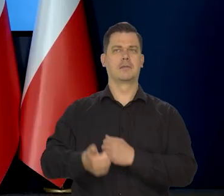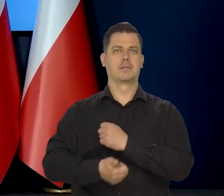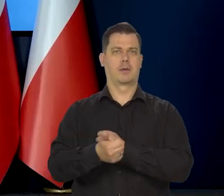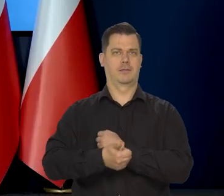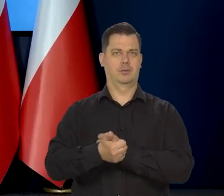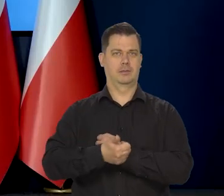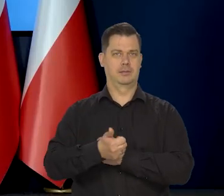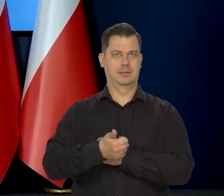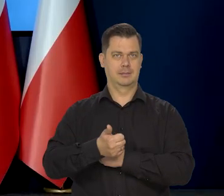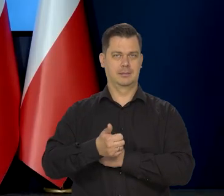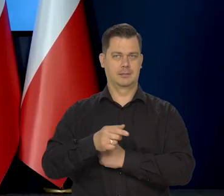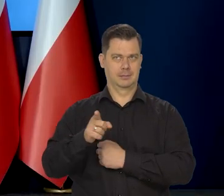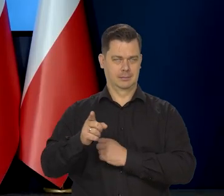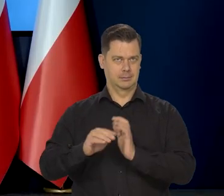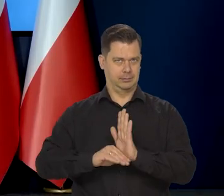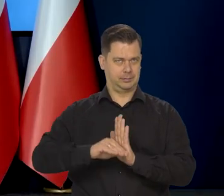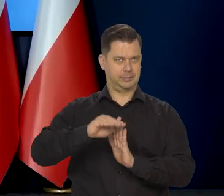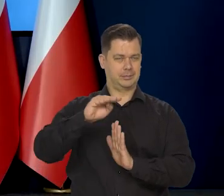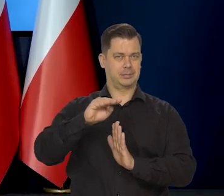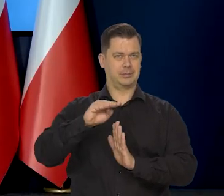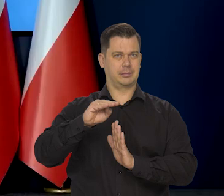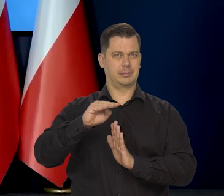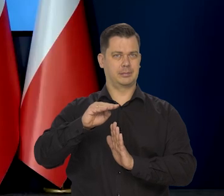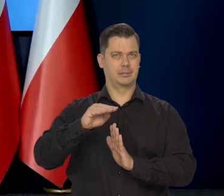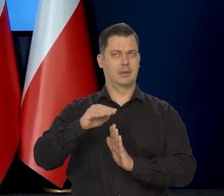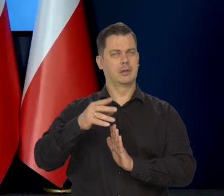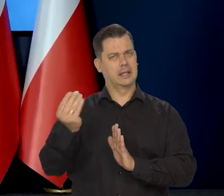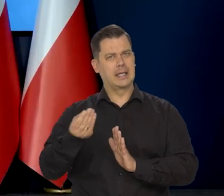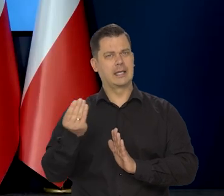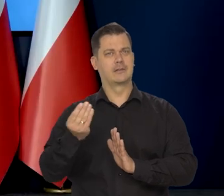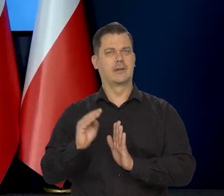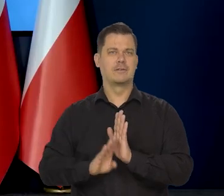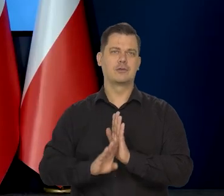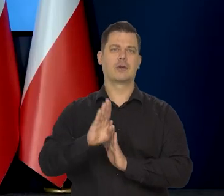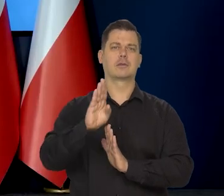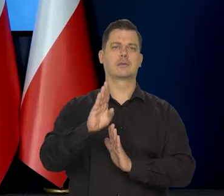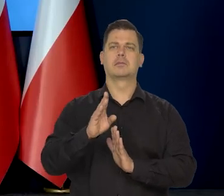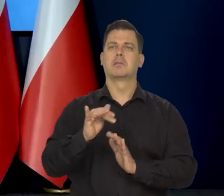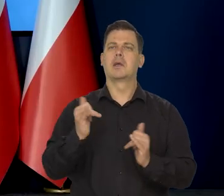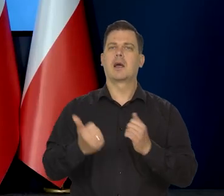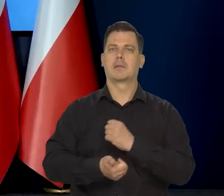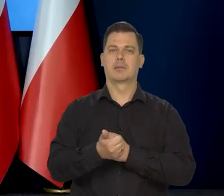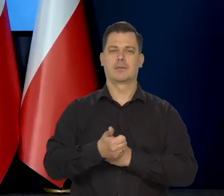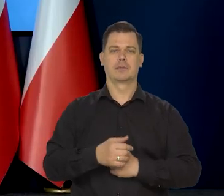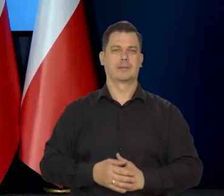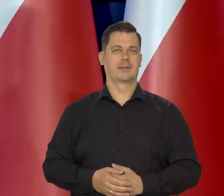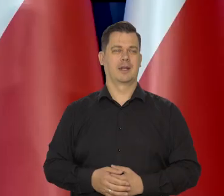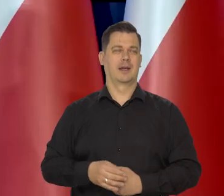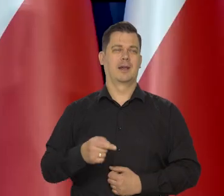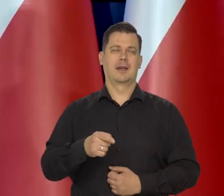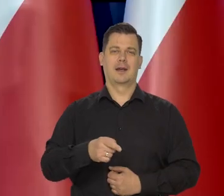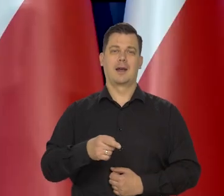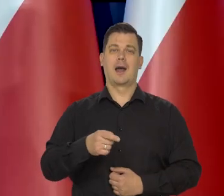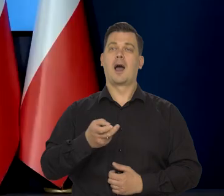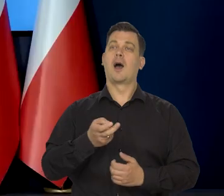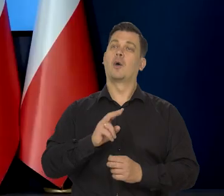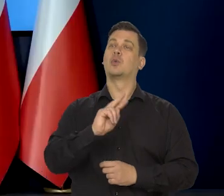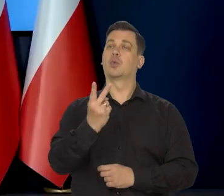przyczyną takiego, jeszcze wzrostu. Tak, tu nie zaryzykuje tych miesięcznych. I jeszcze drugie pytanie. Przepraszam.